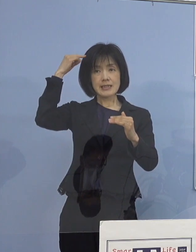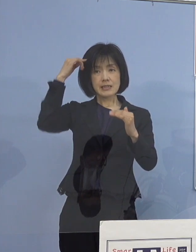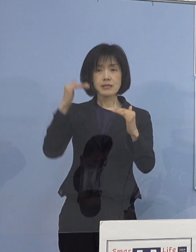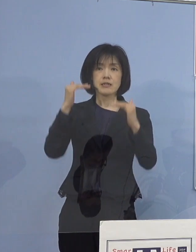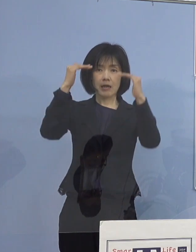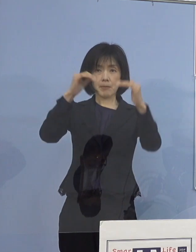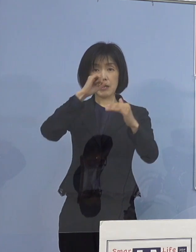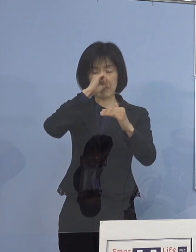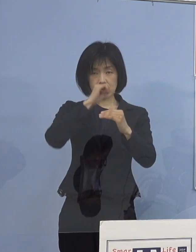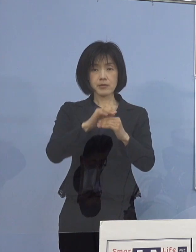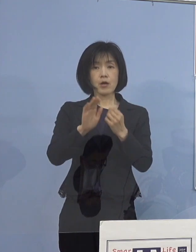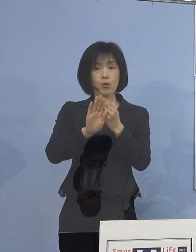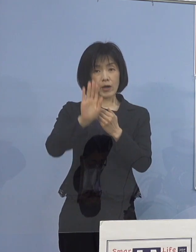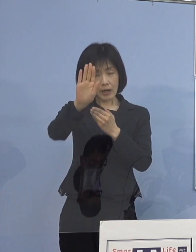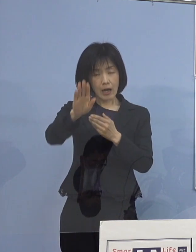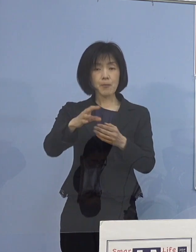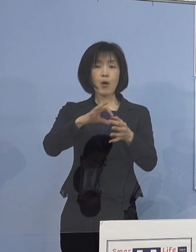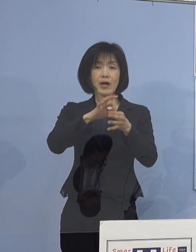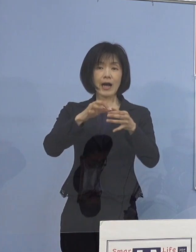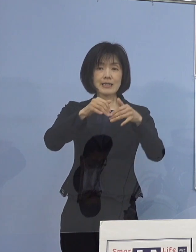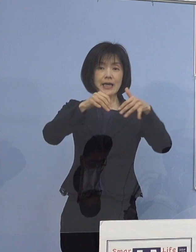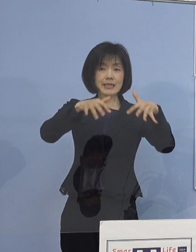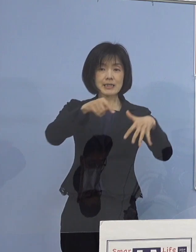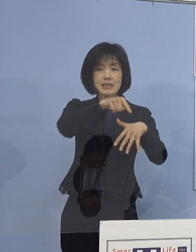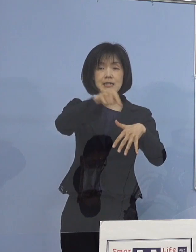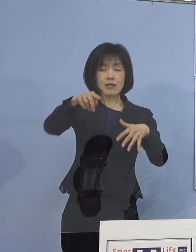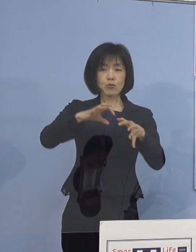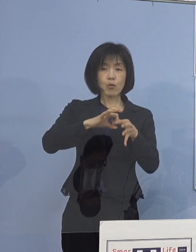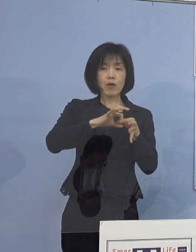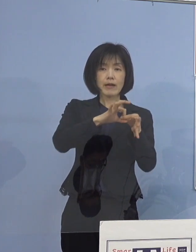今後とも 関係機関としっかりと連携を図りまして